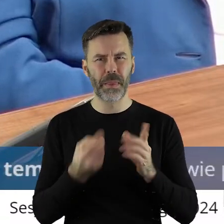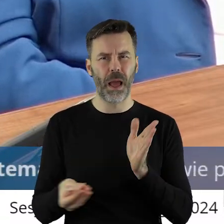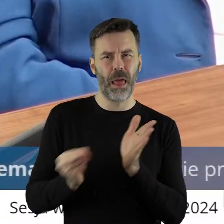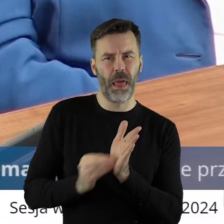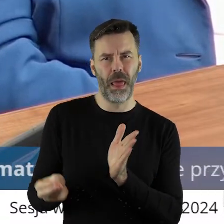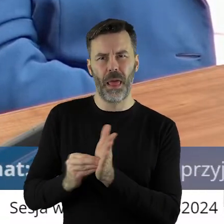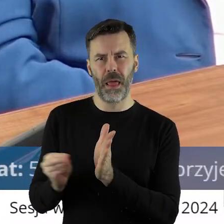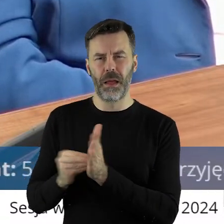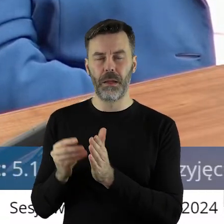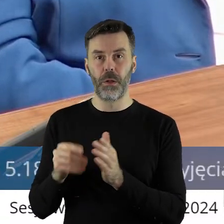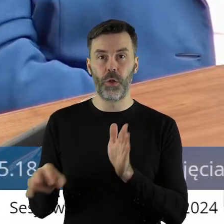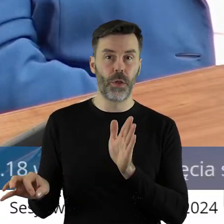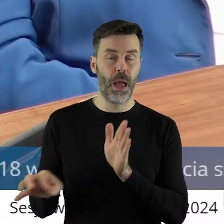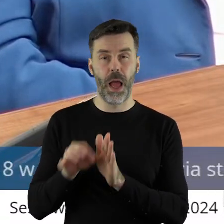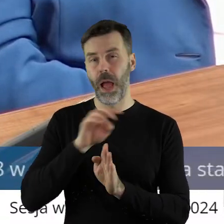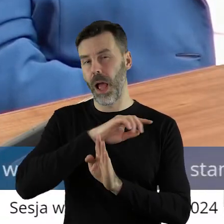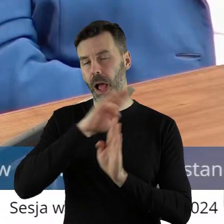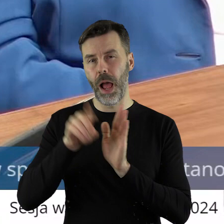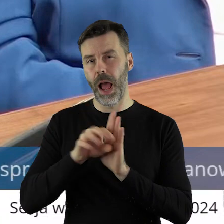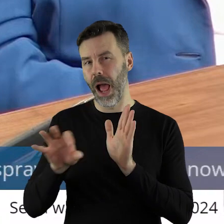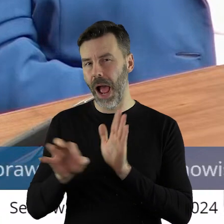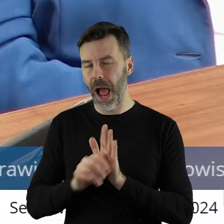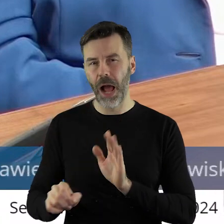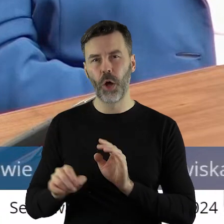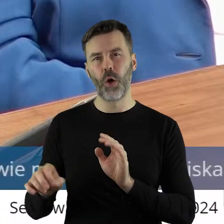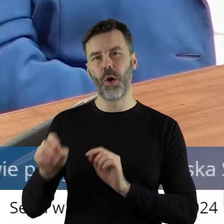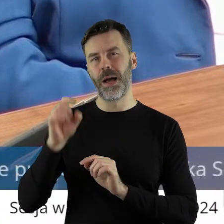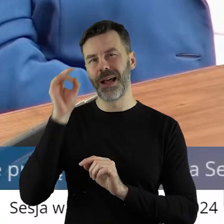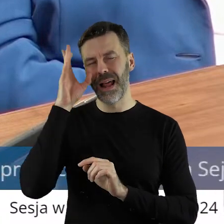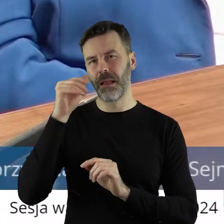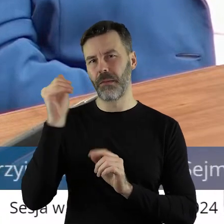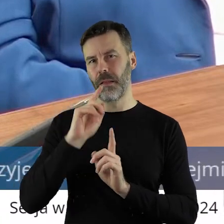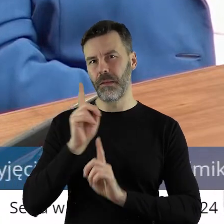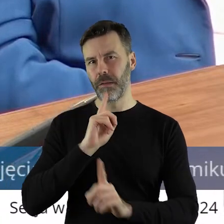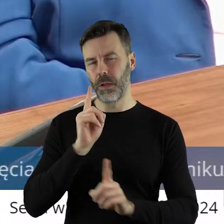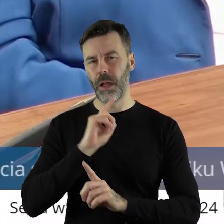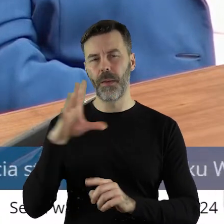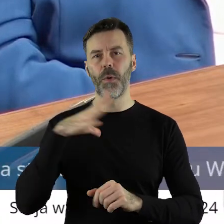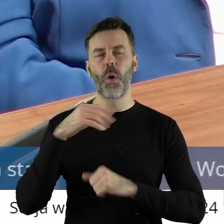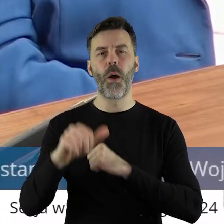bo moglibyśmy tu myśleć do rana dyskutować na ten temat, projekt uchwały tu przedstawiony